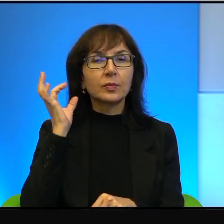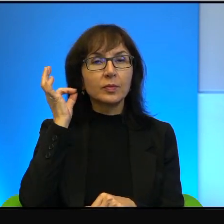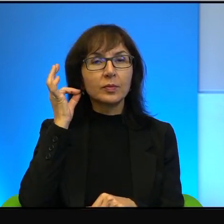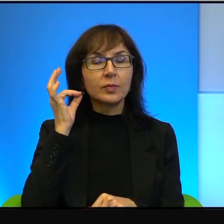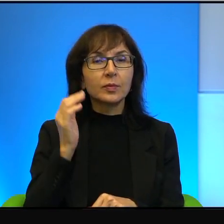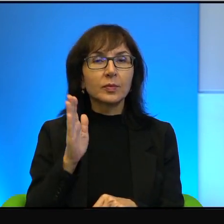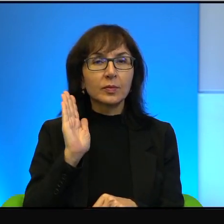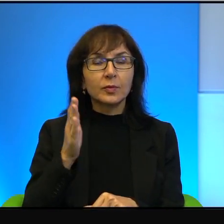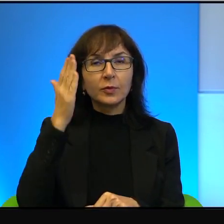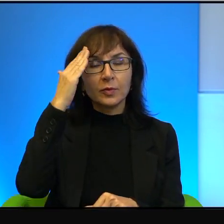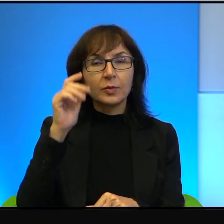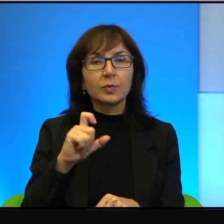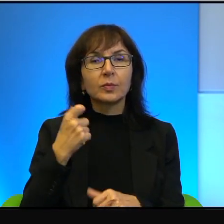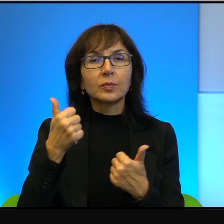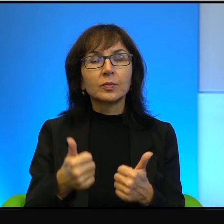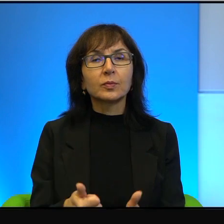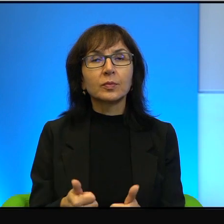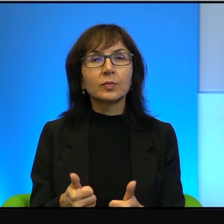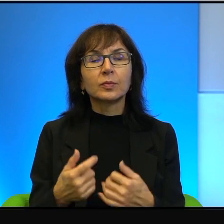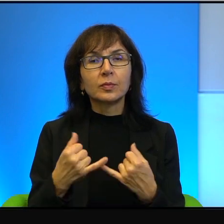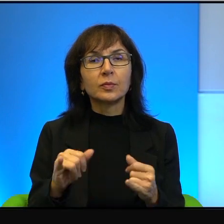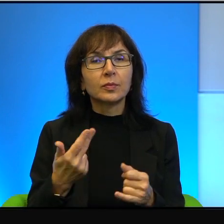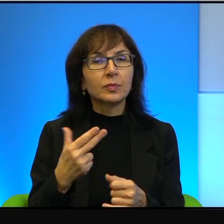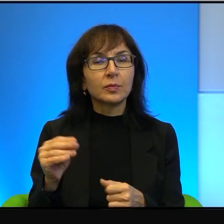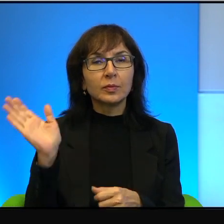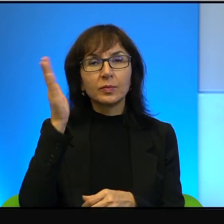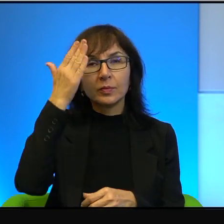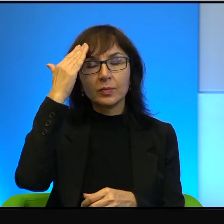o co naprawdę chodzi. Inaczej się nie dowiemy, inaczej się nie dowiemy.